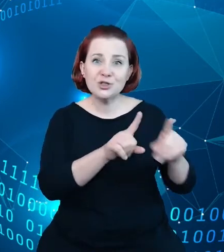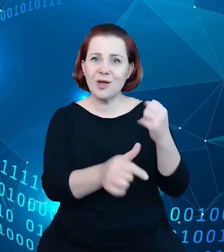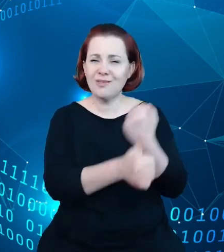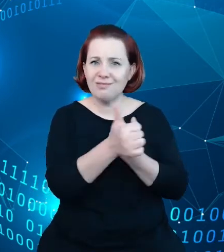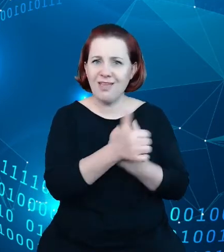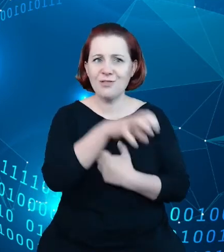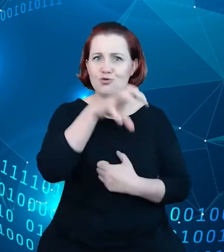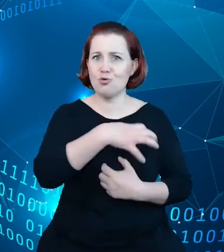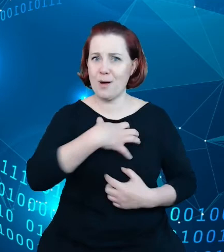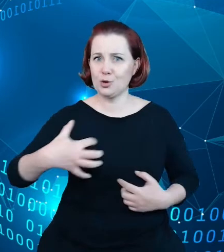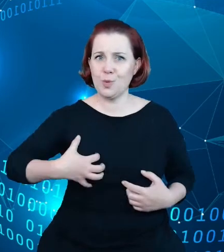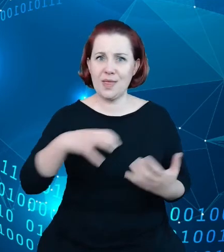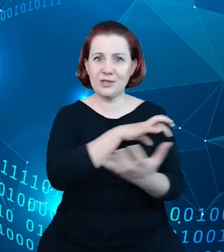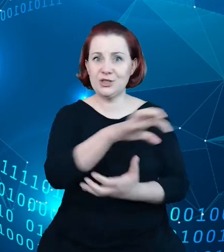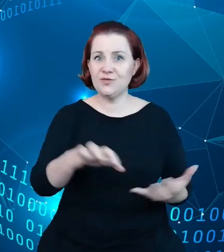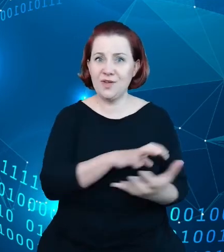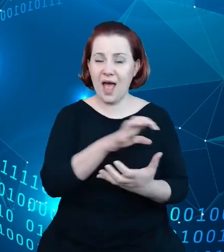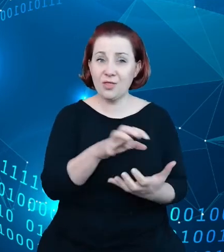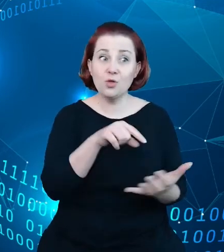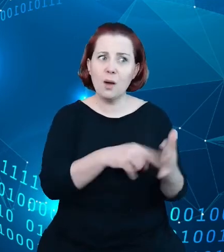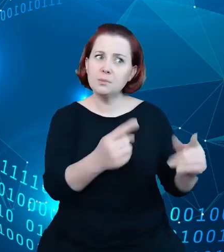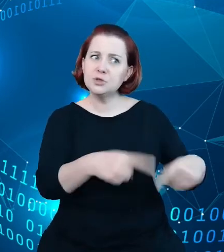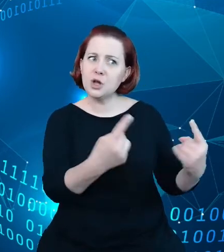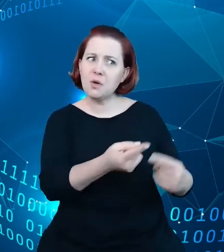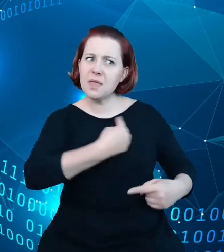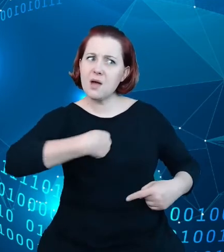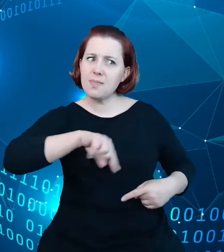przekonał nas do tego, żeby spojrzeć na rejestry w turystyce, na to w